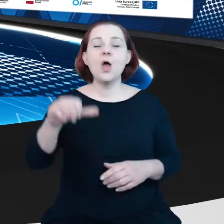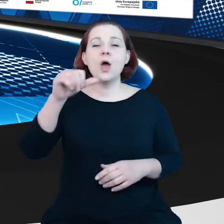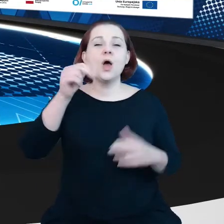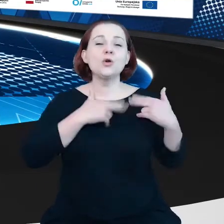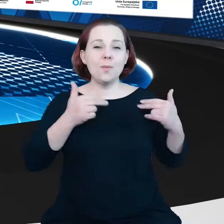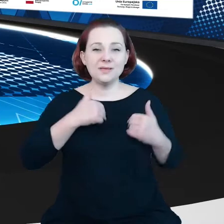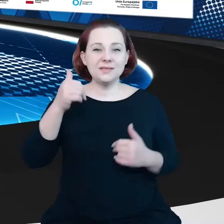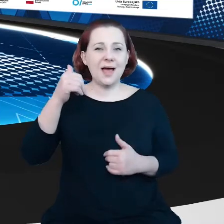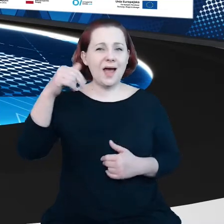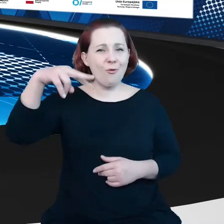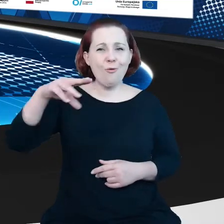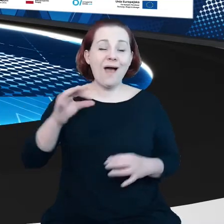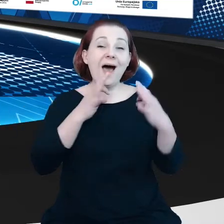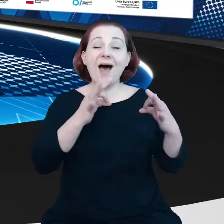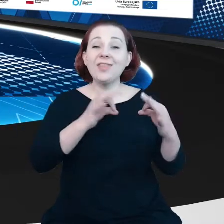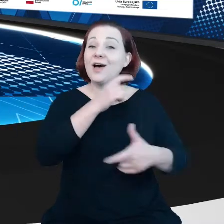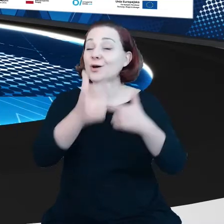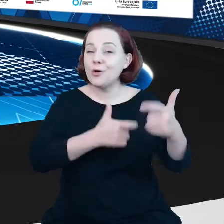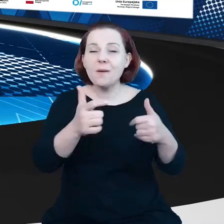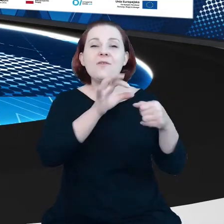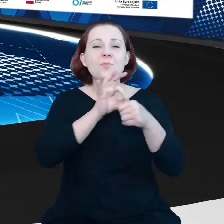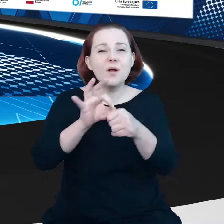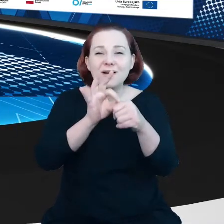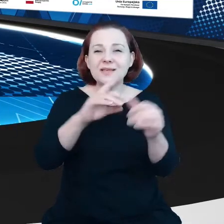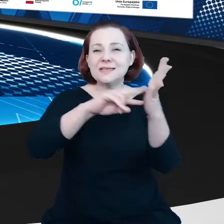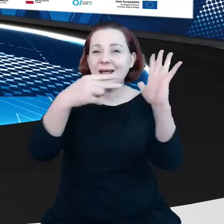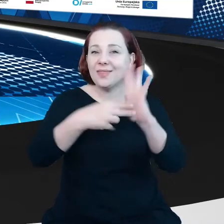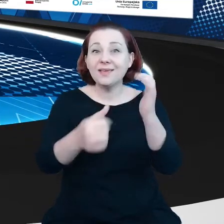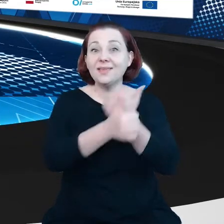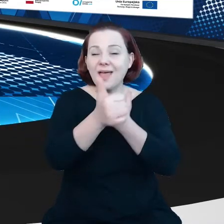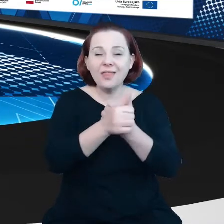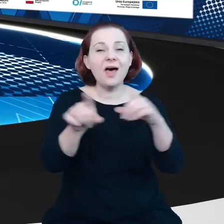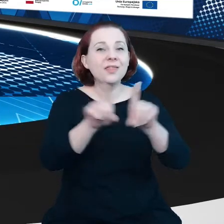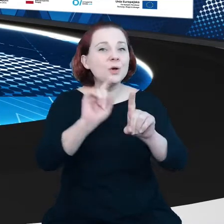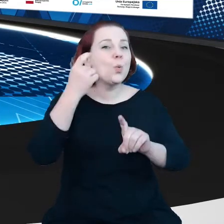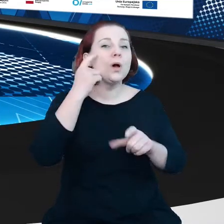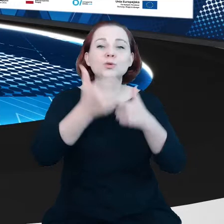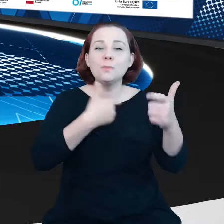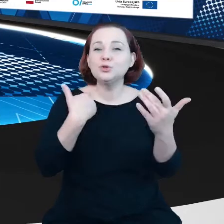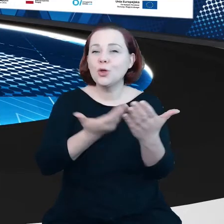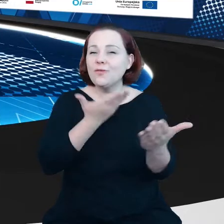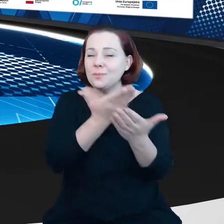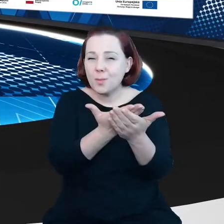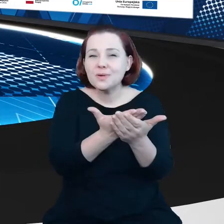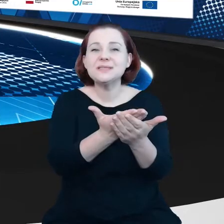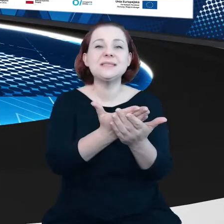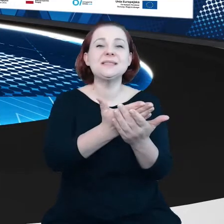pracuje nad wdrożeniem strategii danych, a w szczególności nad przygotowaniem propozycji aktu w sprawie danych Data Act.